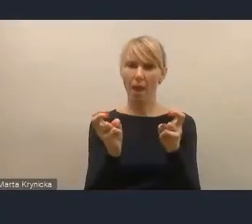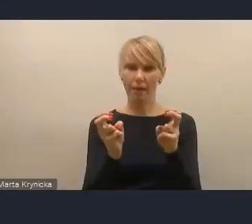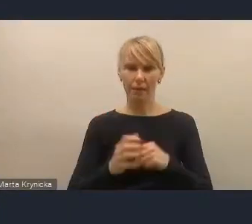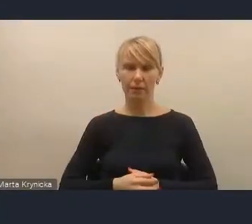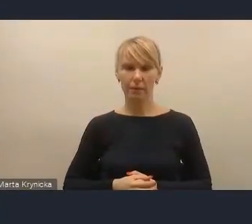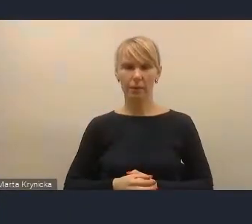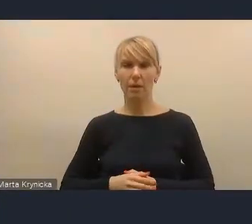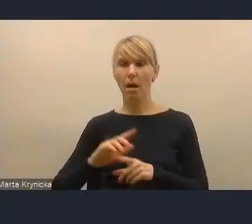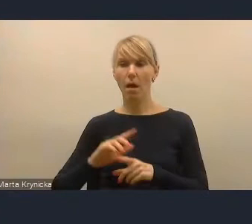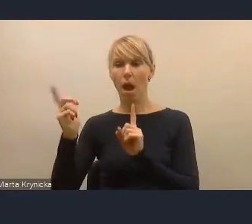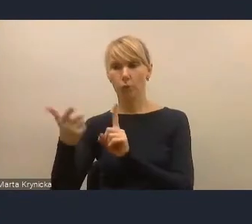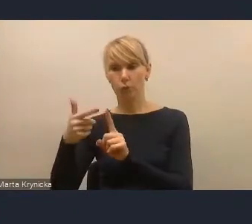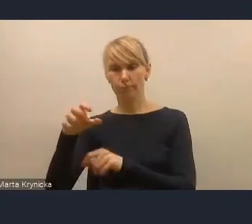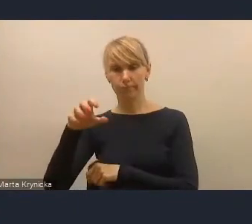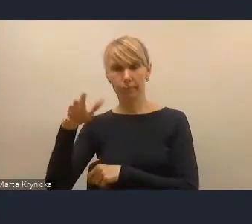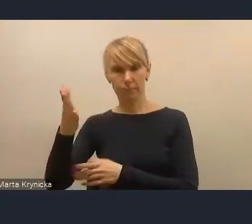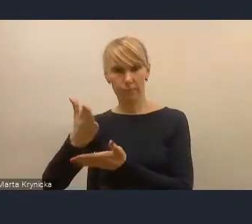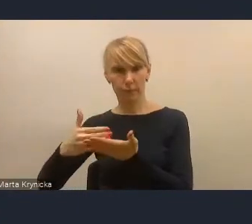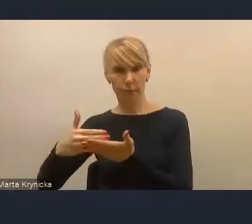w drugim elemencie element rewitalizacji